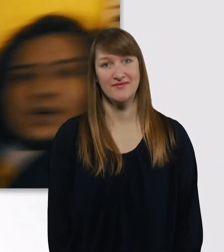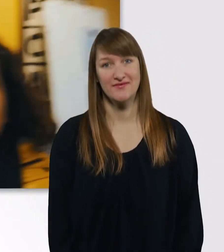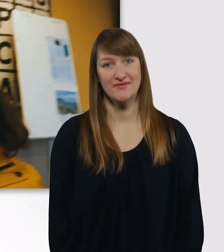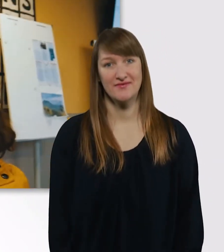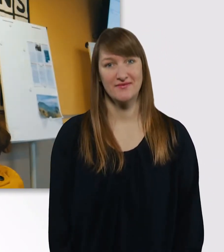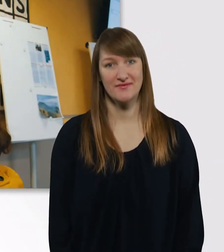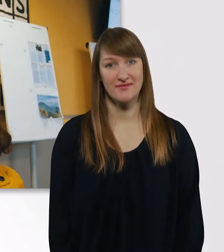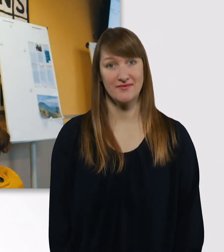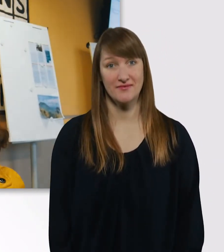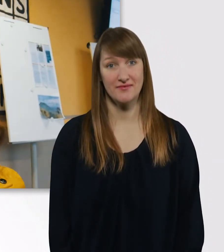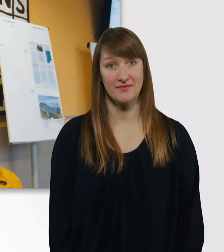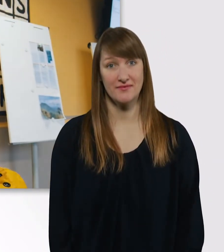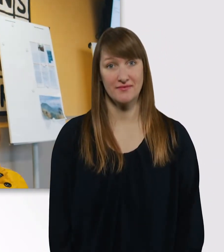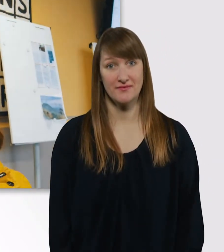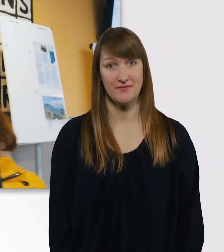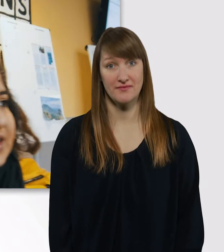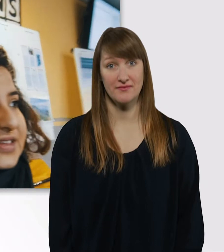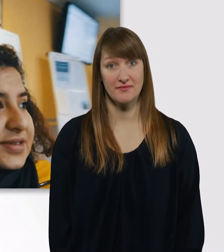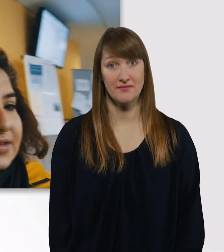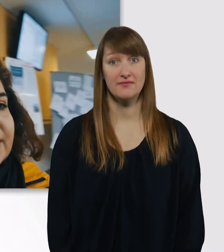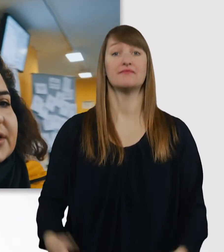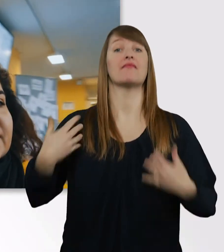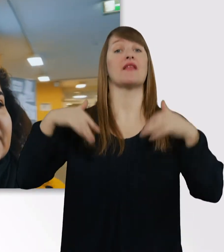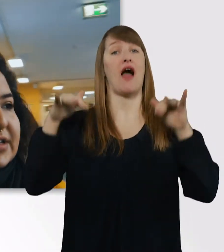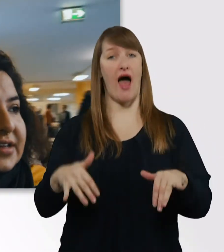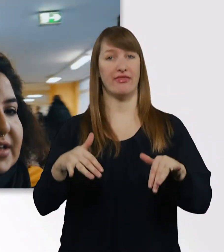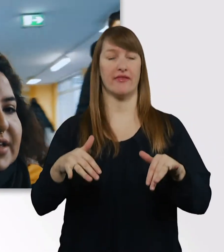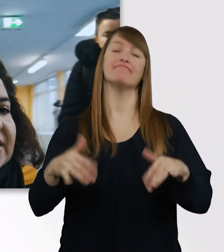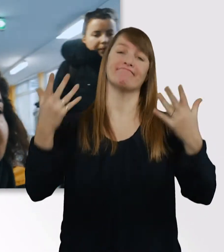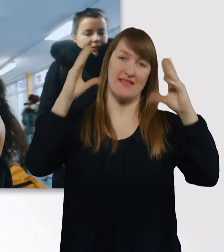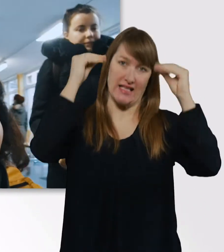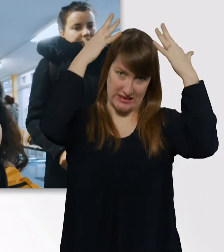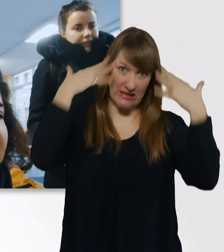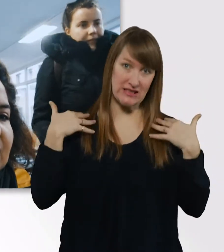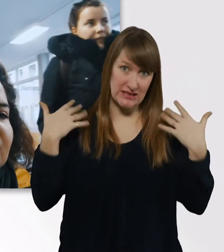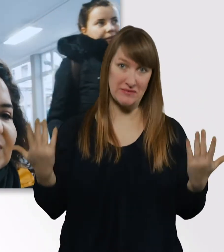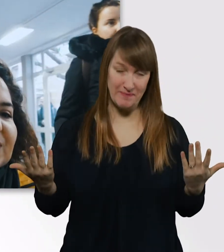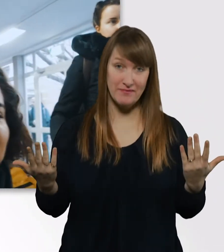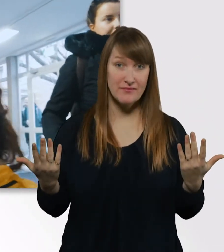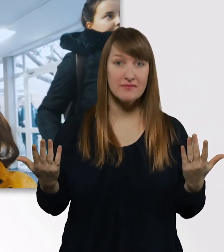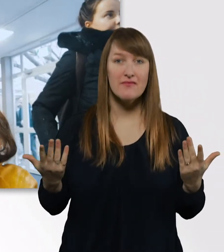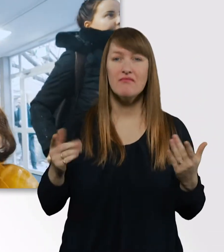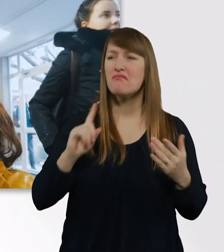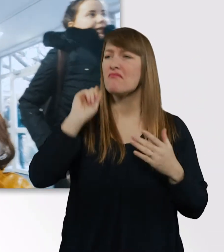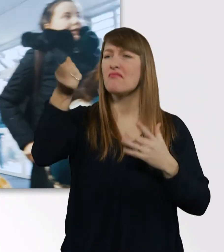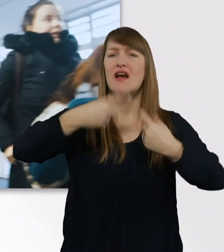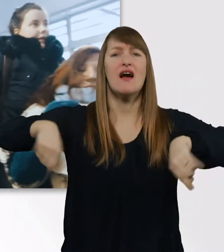Da wären wir. Wir sind ein bisschen nass. Eve, weißt du, in welchen Raum wir müssen? - 127.